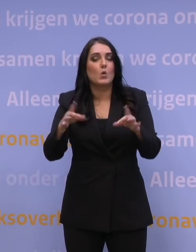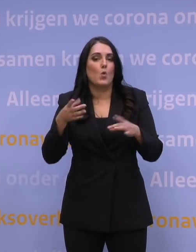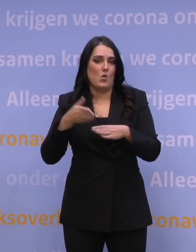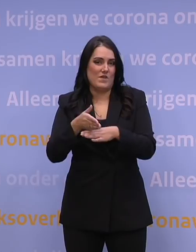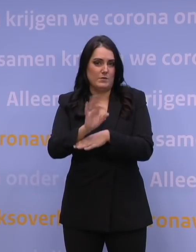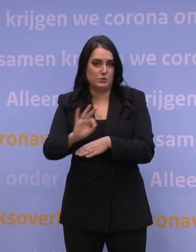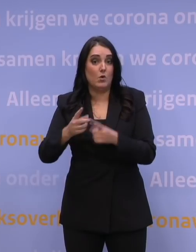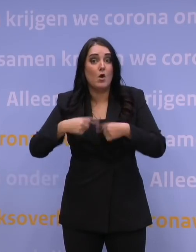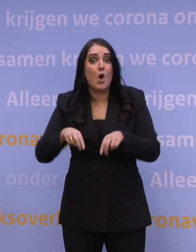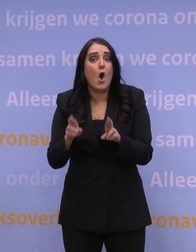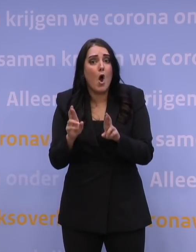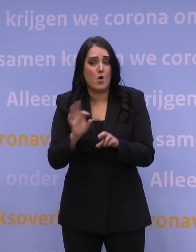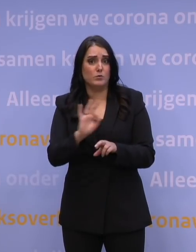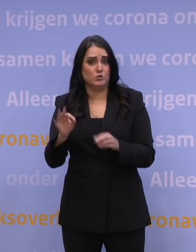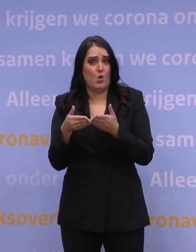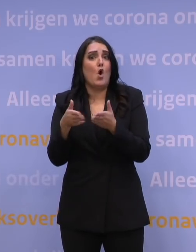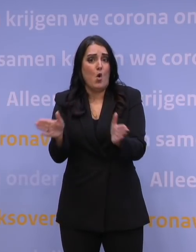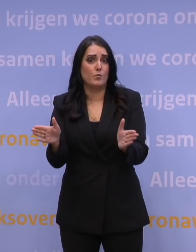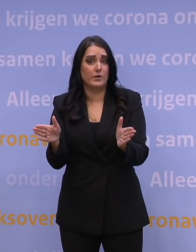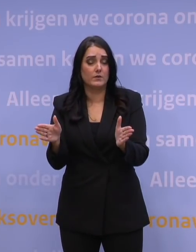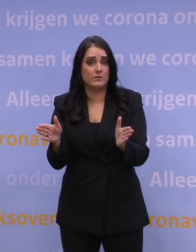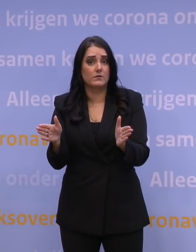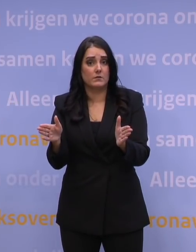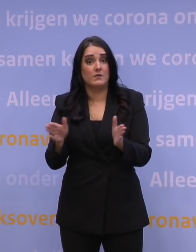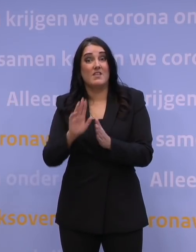en we hopen natuurlijk dat alle scholen gewoon open kunnen in de week na de kerstvakantie.